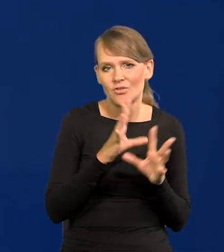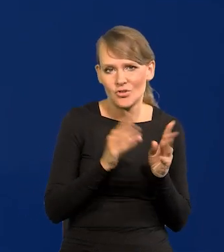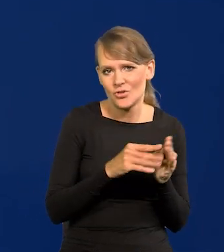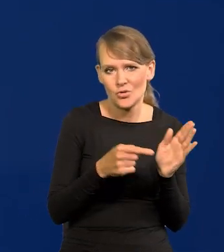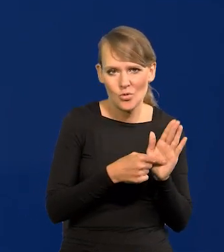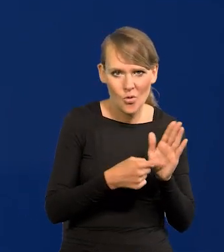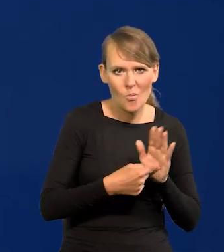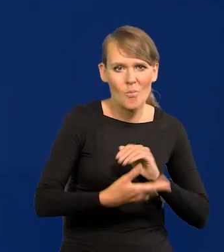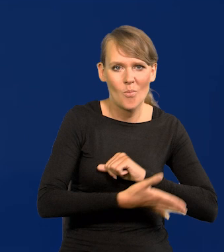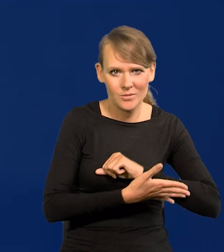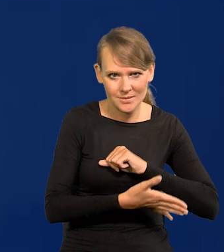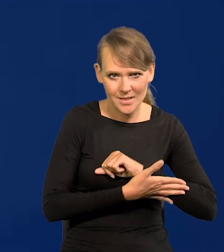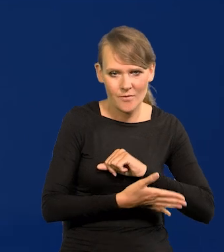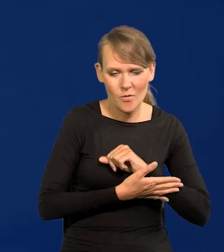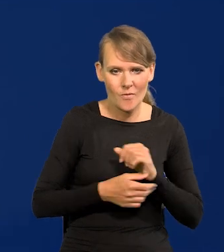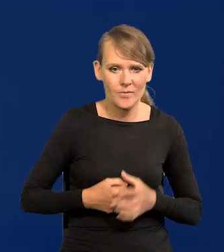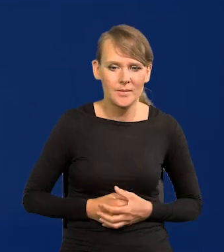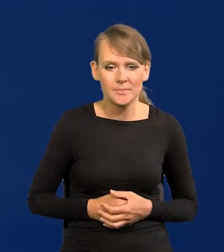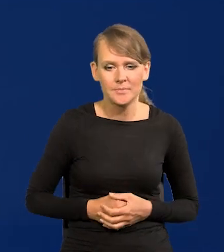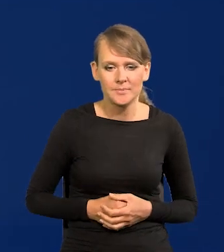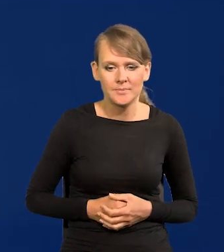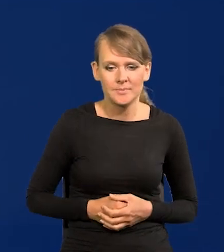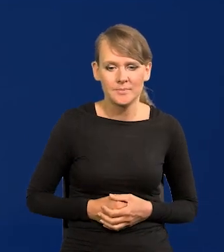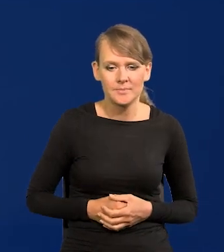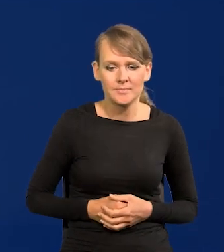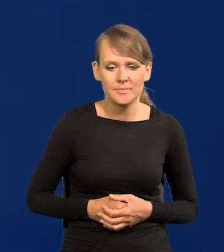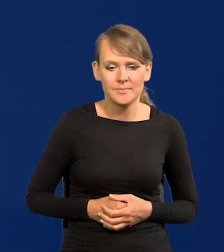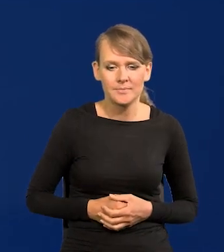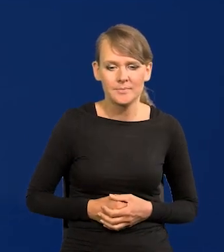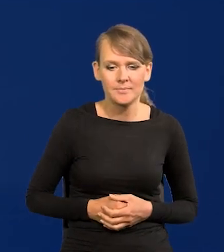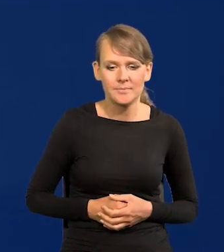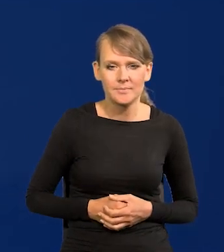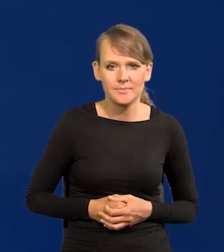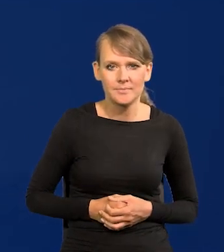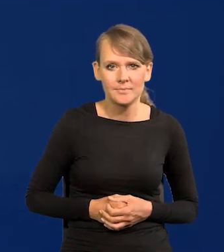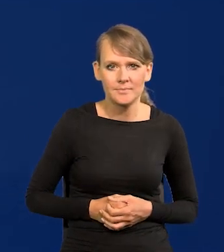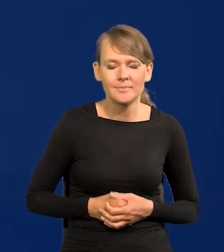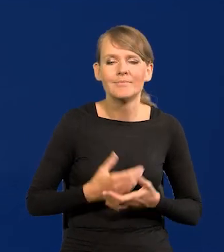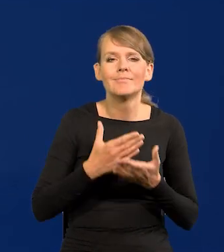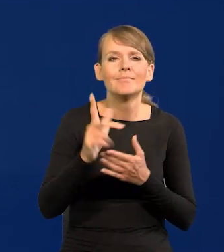te podstawowe, wszystkie kraje. No i co się będzie działo?